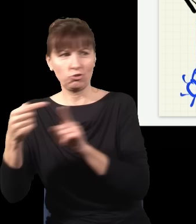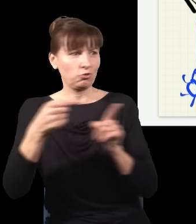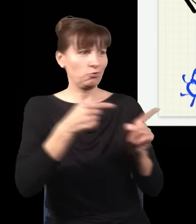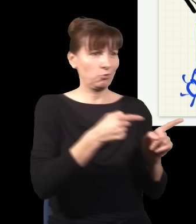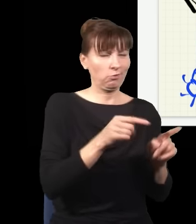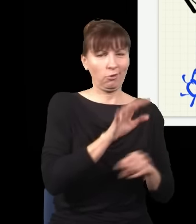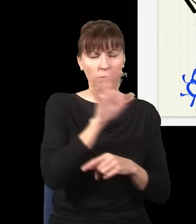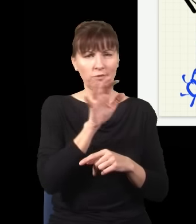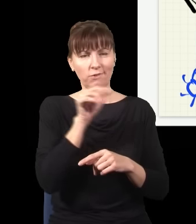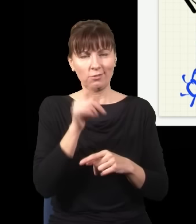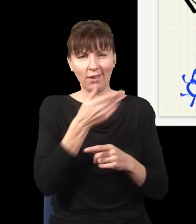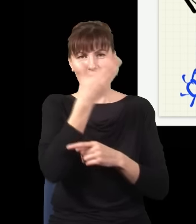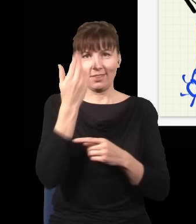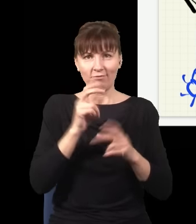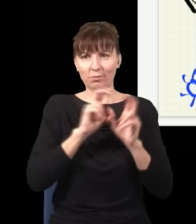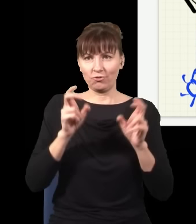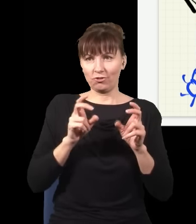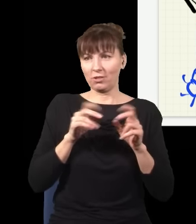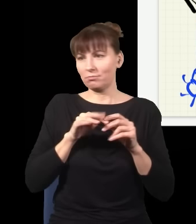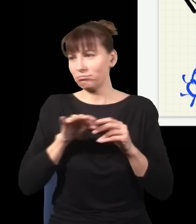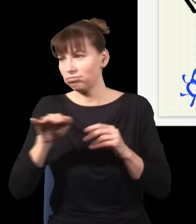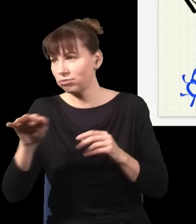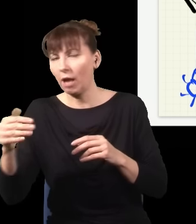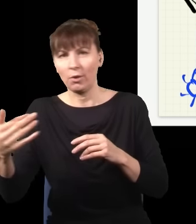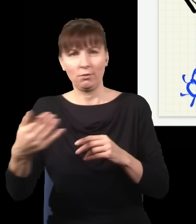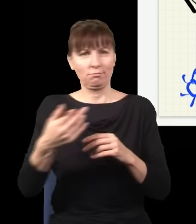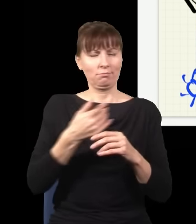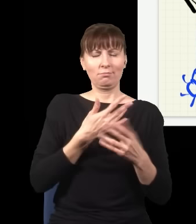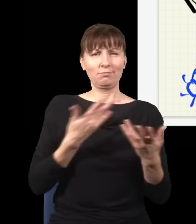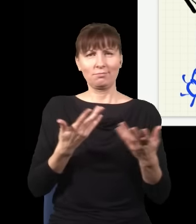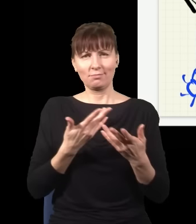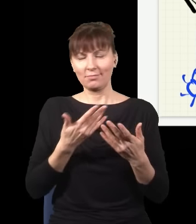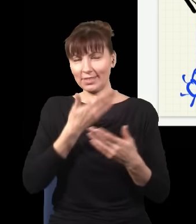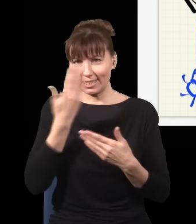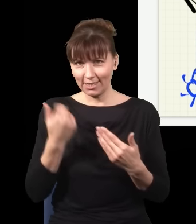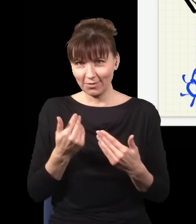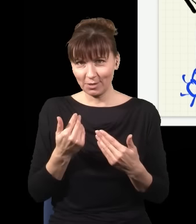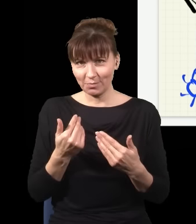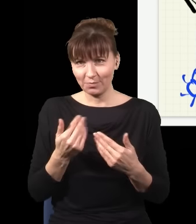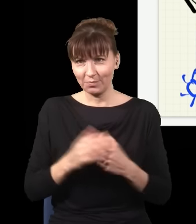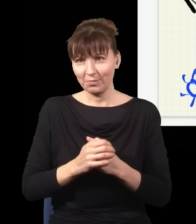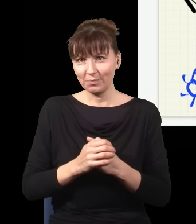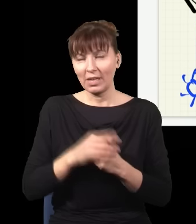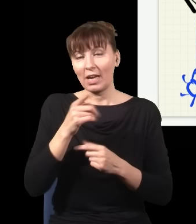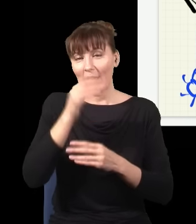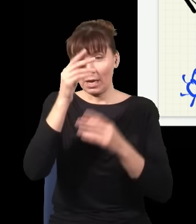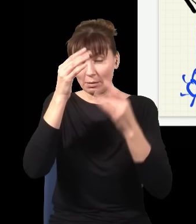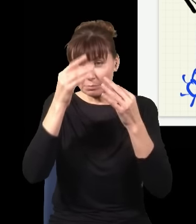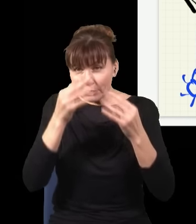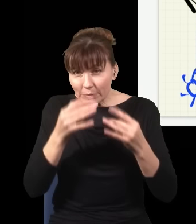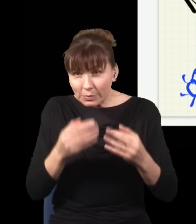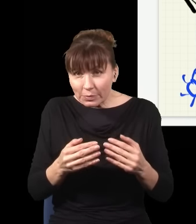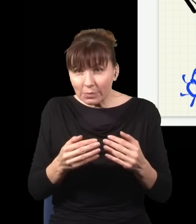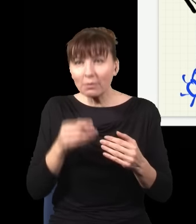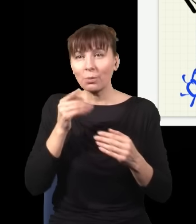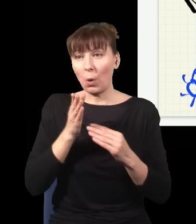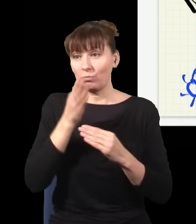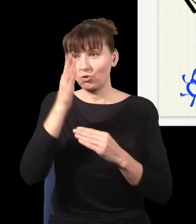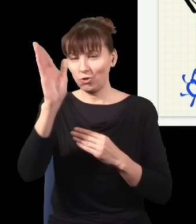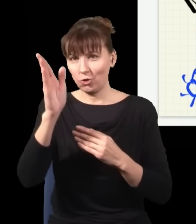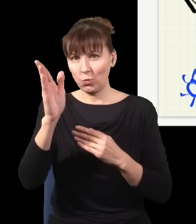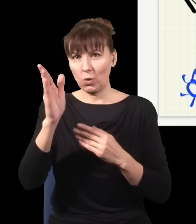Natomiast sam akt pomiaru łamie tę symetrię, dlatego że pomiar zaburza przyszłość, ale i zaburza przeszłość.